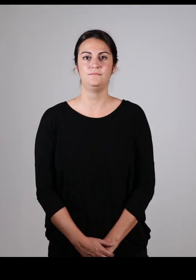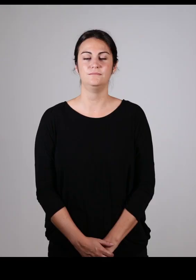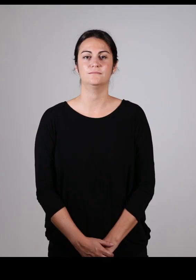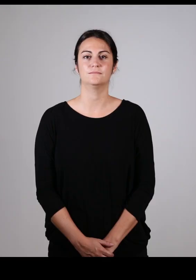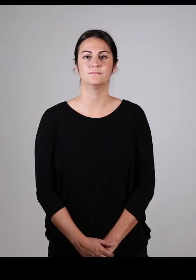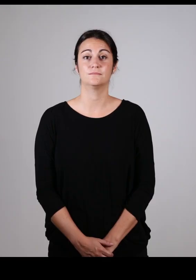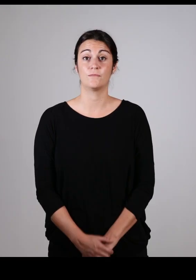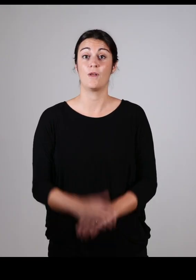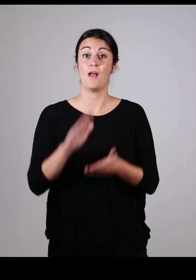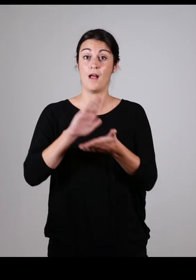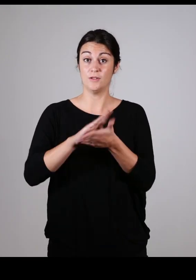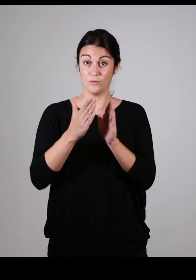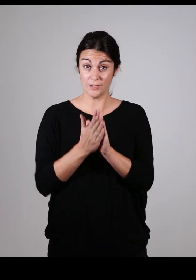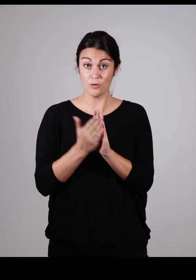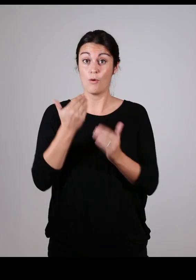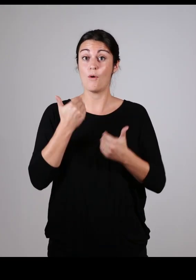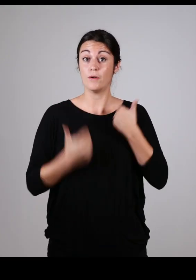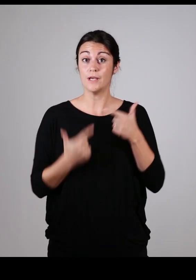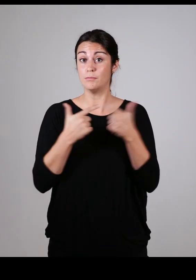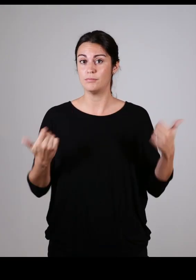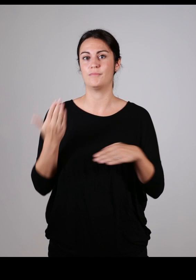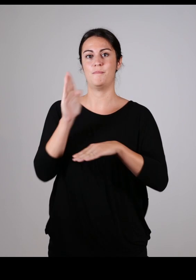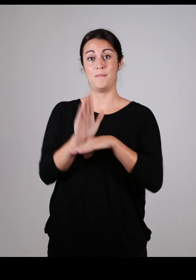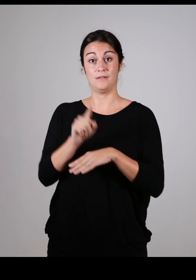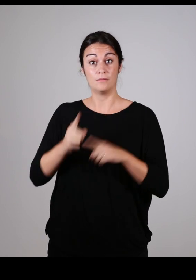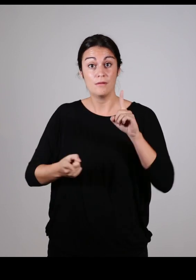Les associations représentant les personnes handicapées sont indispensables